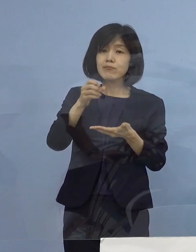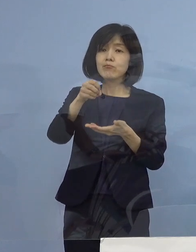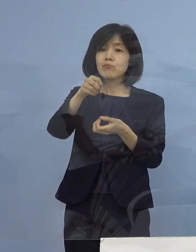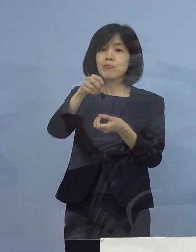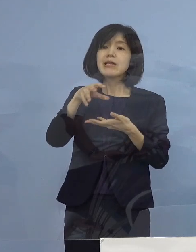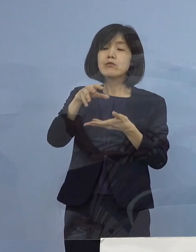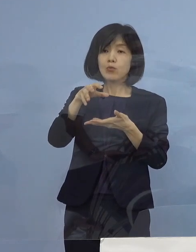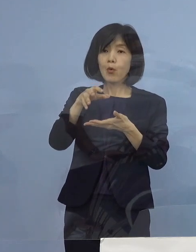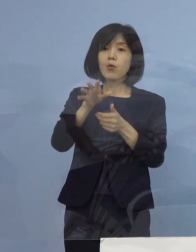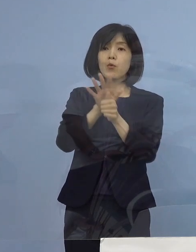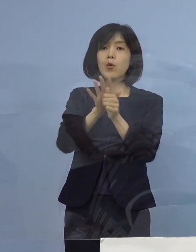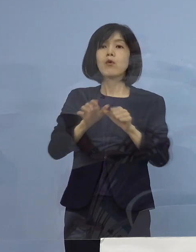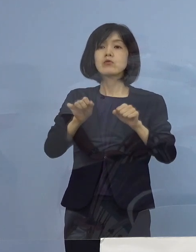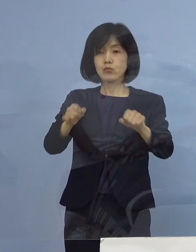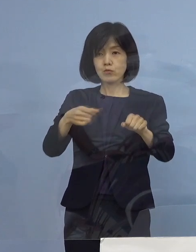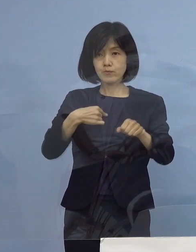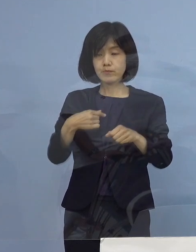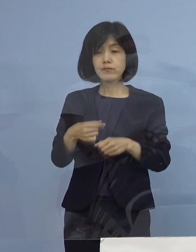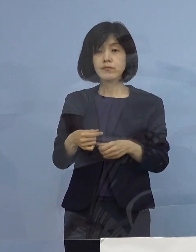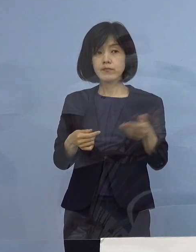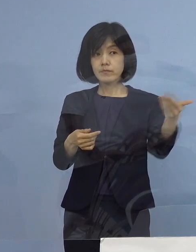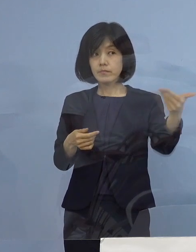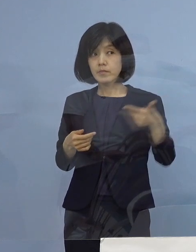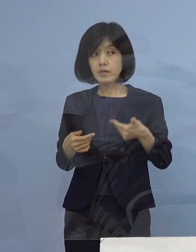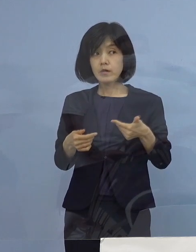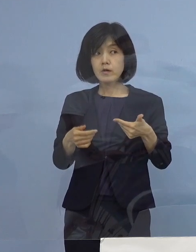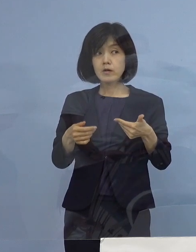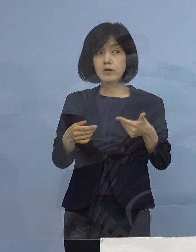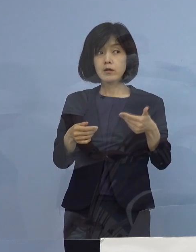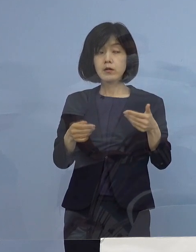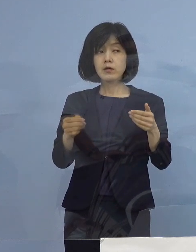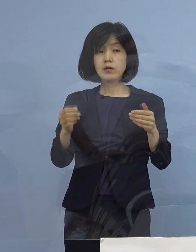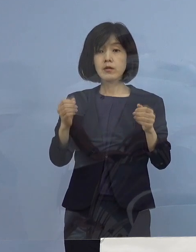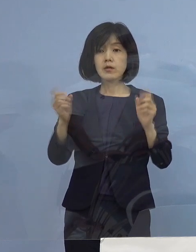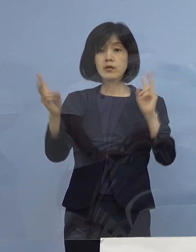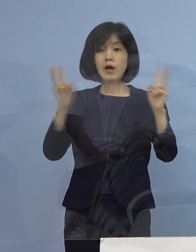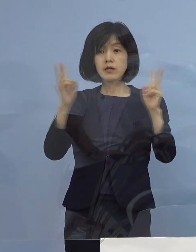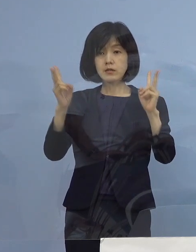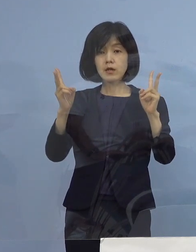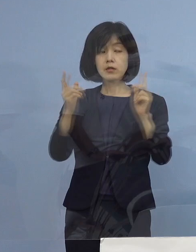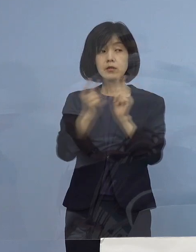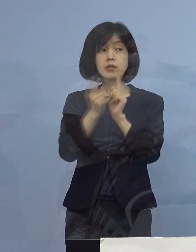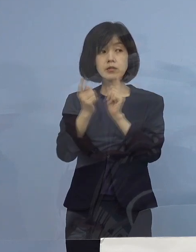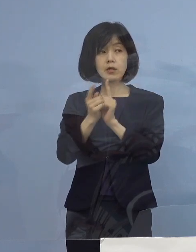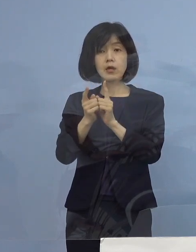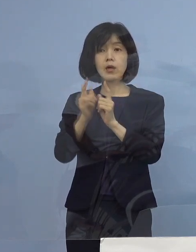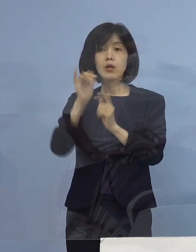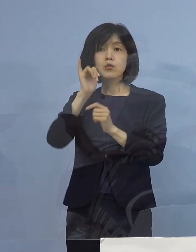（毎日新聞社） 時短要請で事業者の方に向けて 問い合わせ先は どちらになるのでしょうか